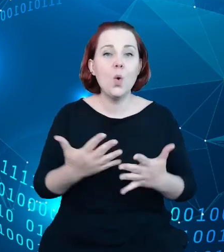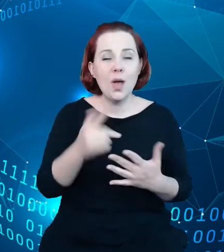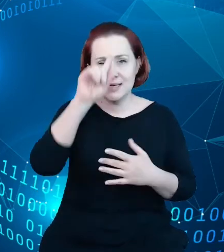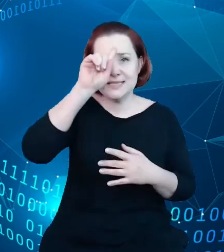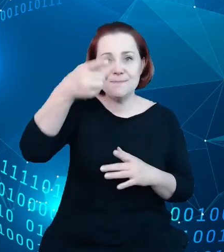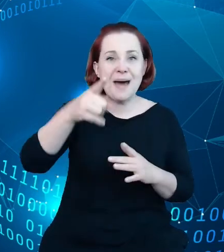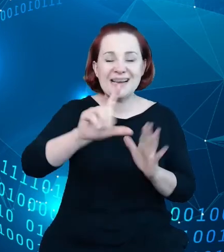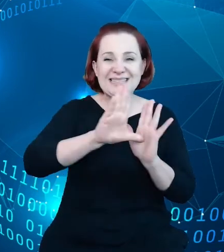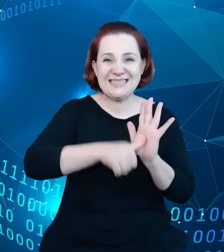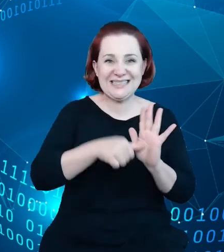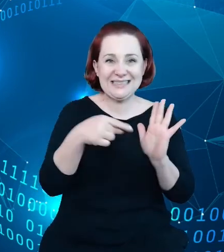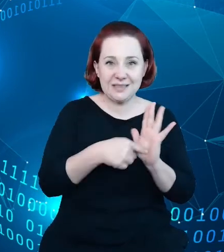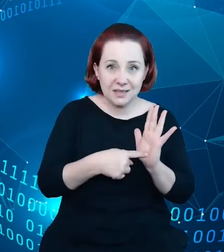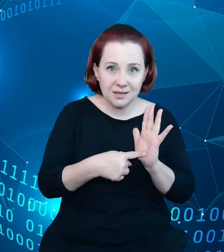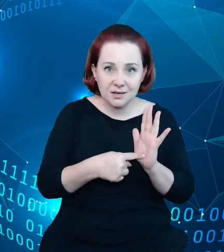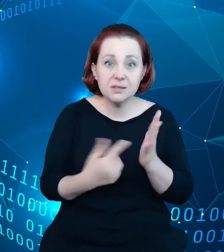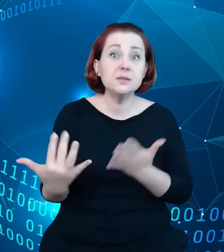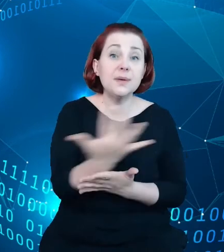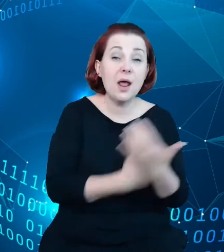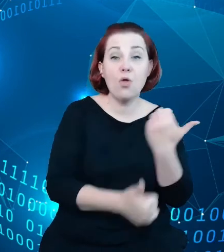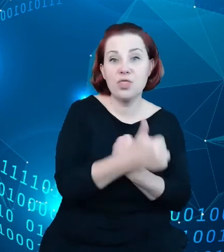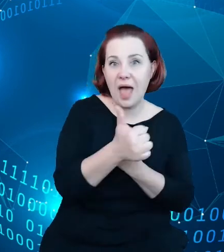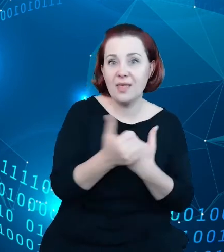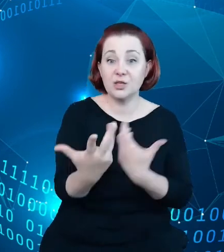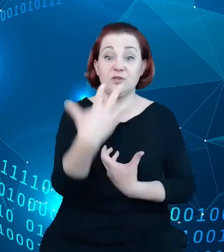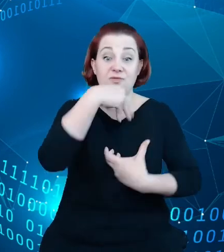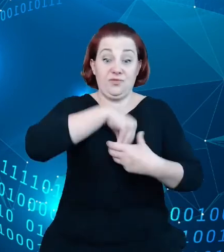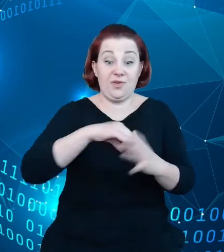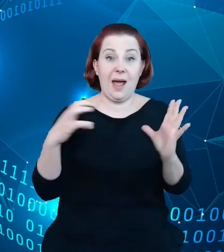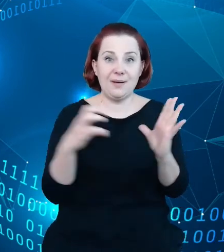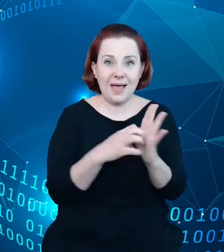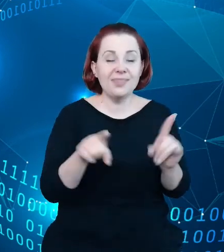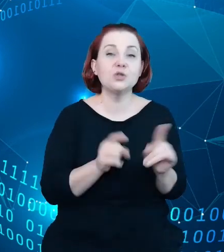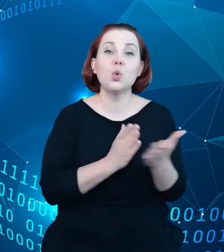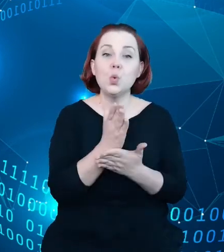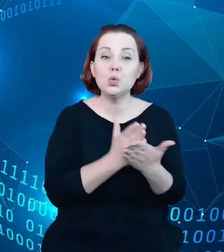wzbogacił dane aplikacje oraz usługi, które są prezentowane w licznych